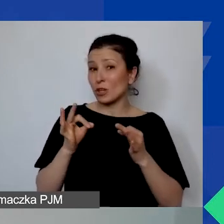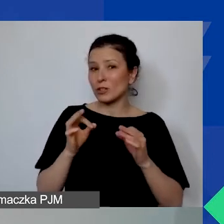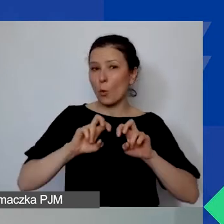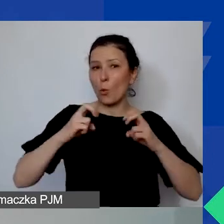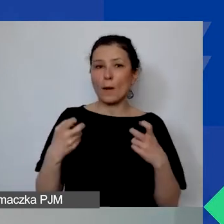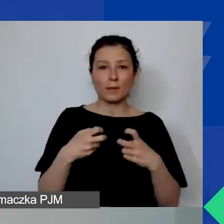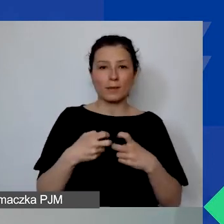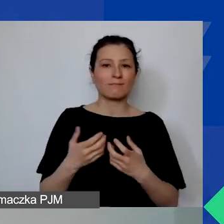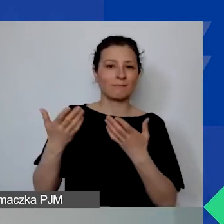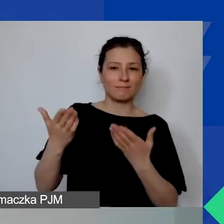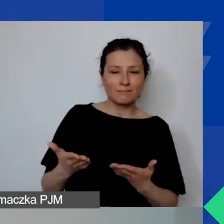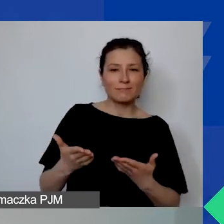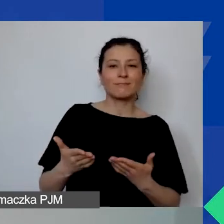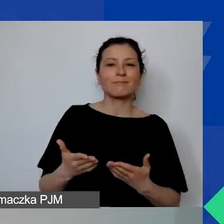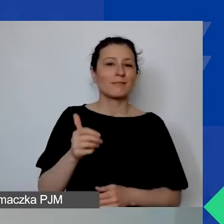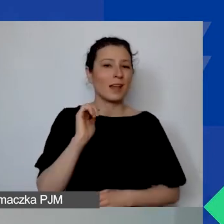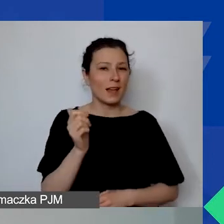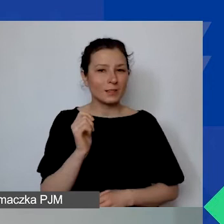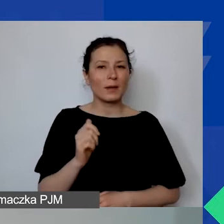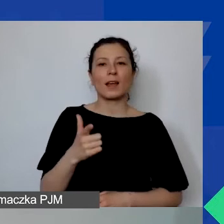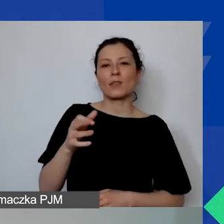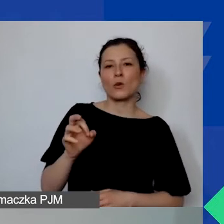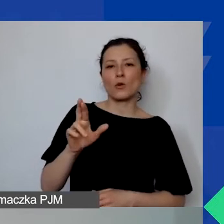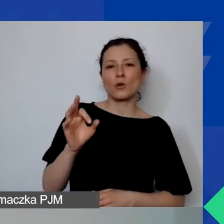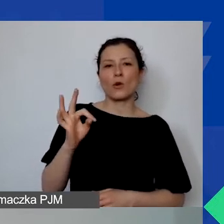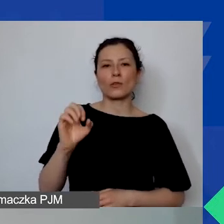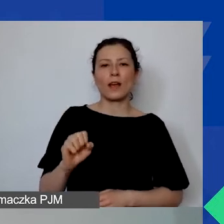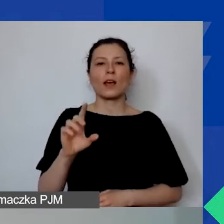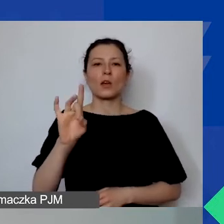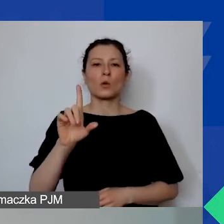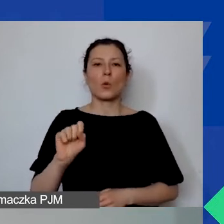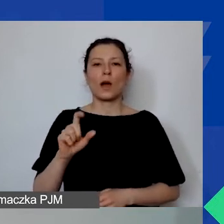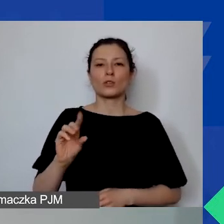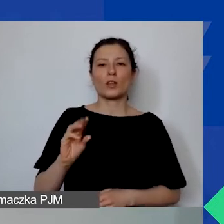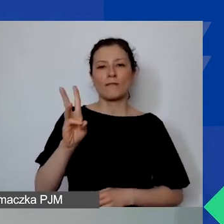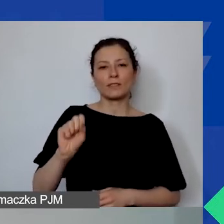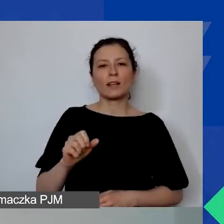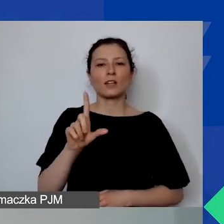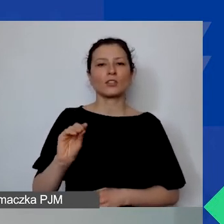Nasza ekspertka, Dorota Głażewska-Ziemilska, jest kierowniczką do spraw finansowych programu,